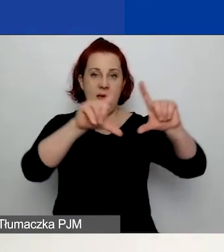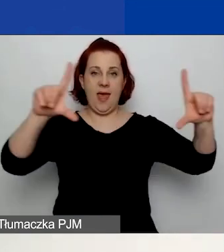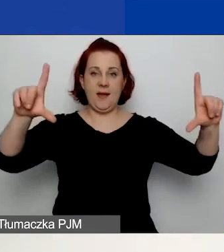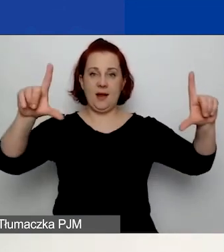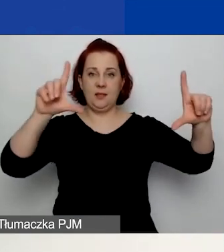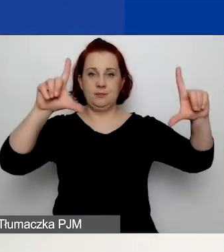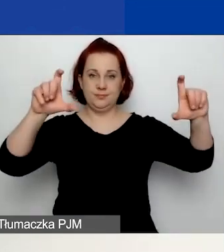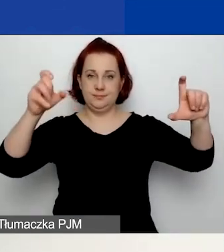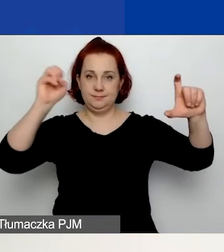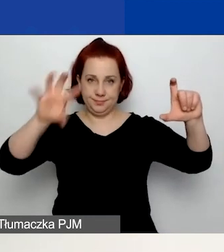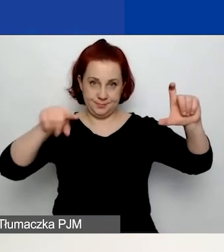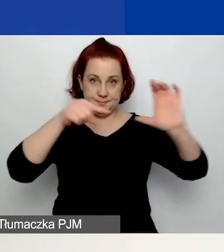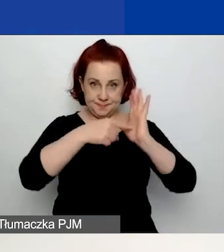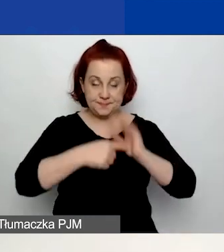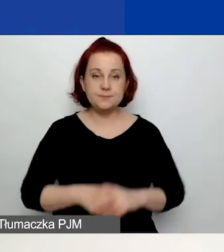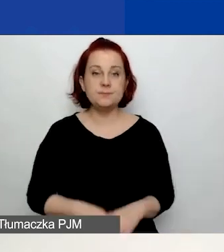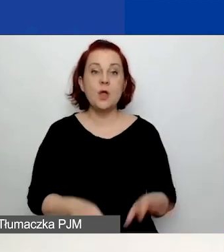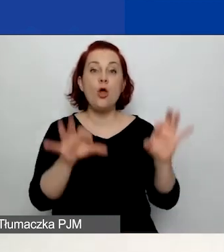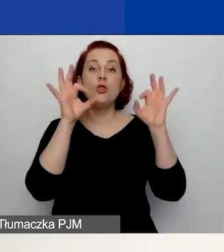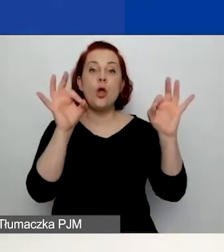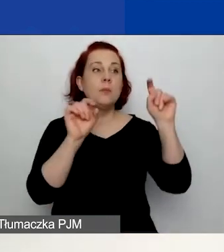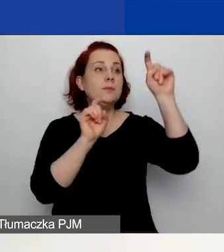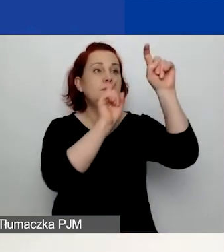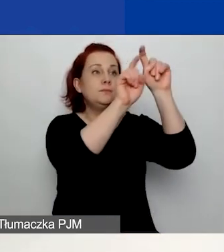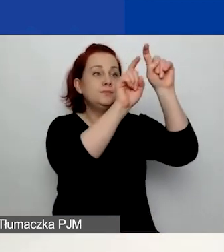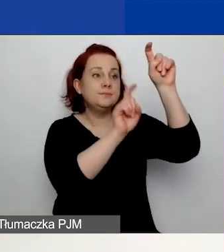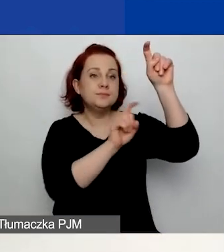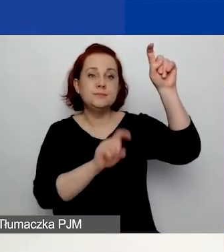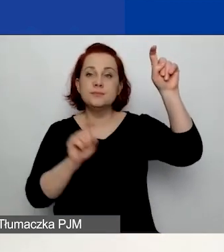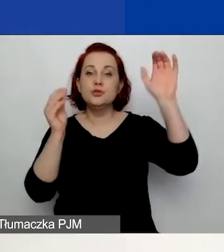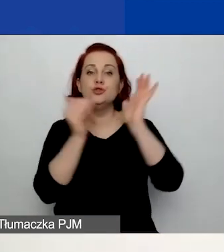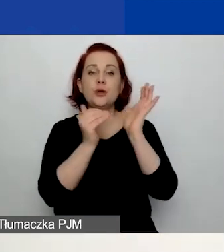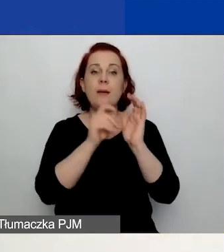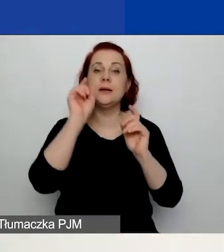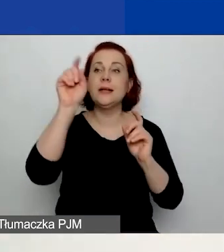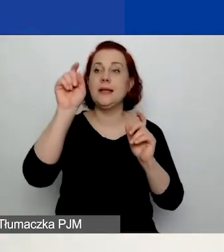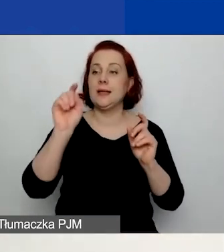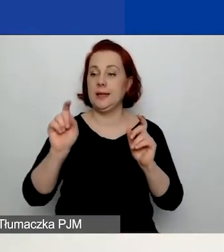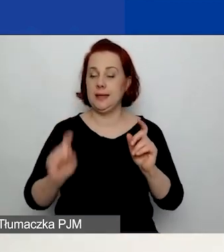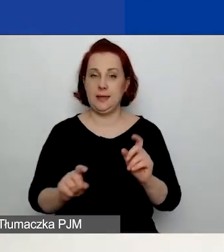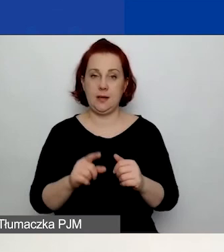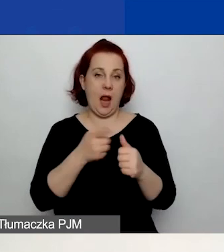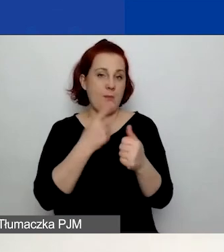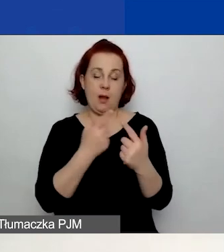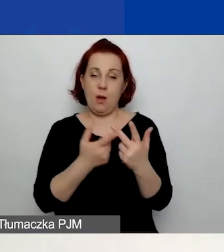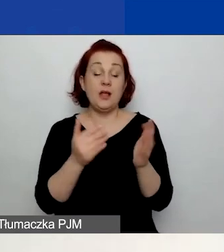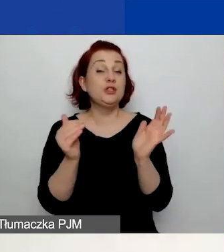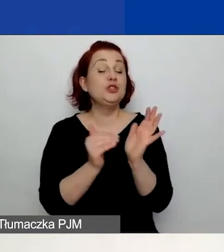Po prostu trzeba przy właściwej opcji zaznaczyć. Należy wybrać tylko jeden obszar.